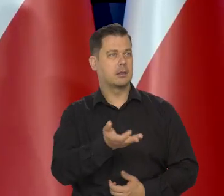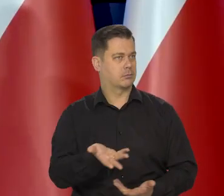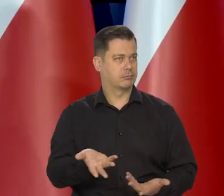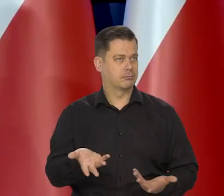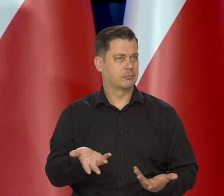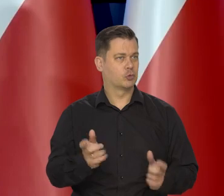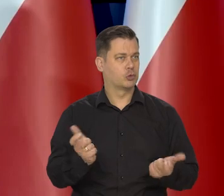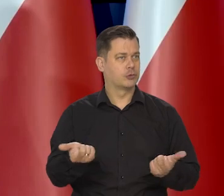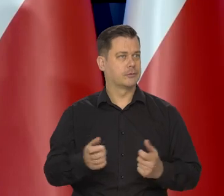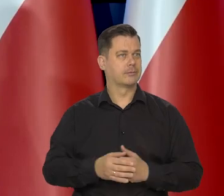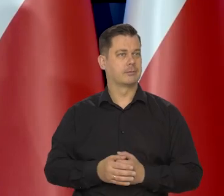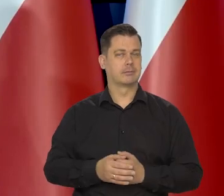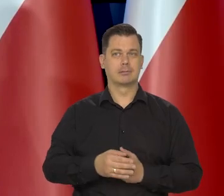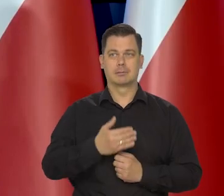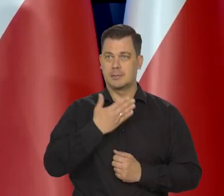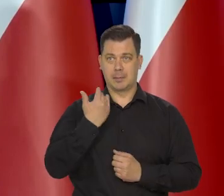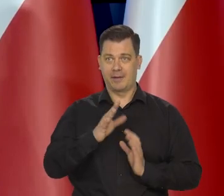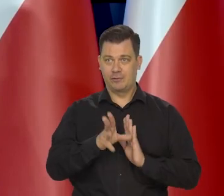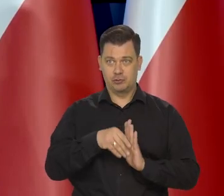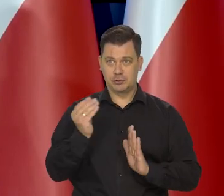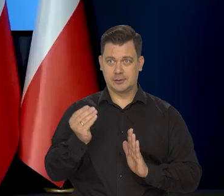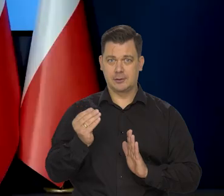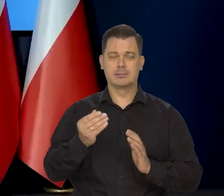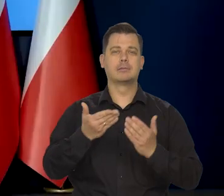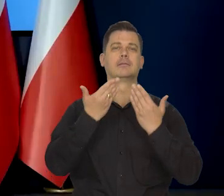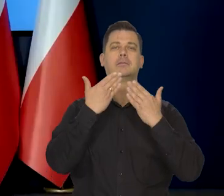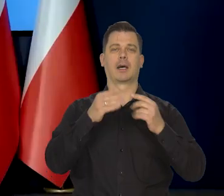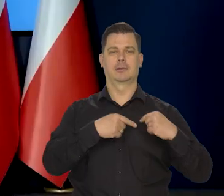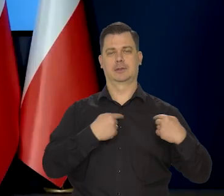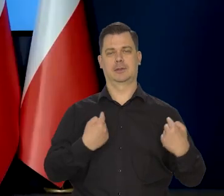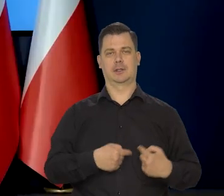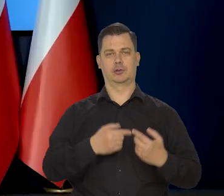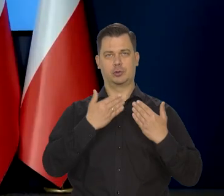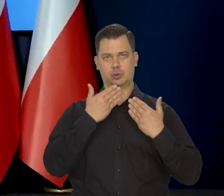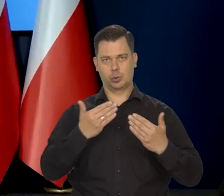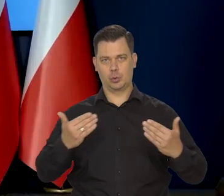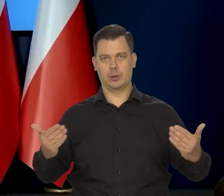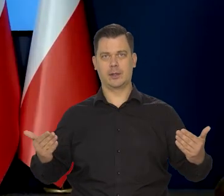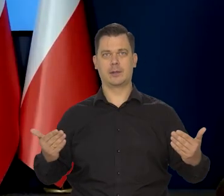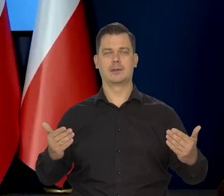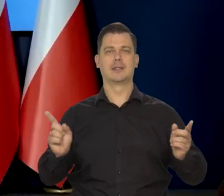Wyczerpaliśmy pulę pytań i bardzo serdecznie dziękujemy za dzisiejsze spotkanie. Dziękuje bardzo.